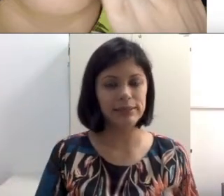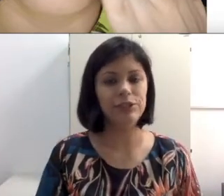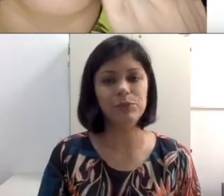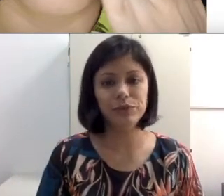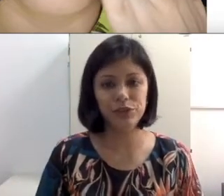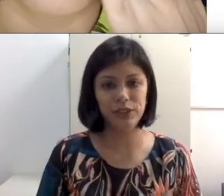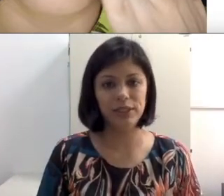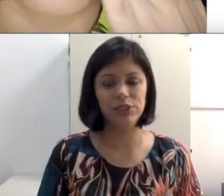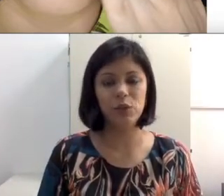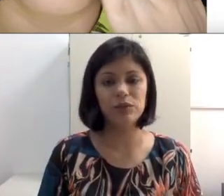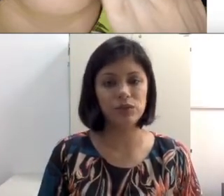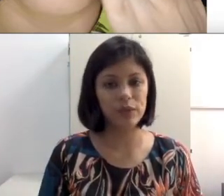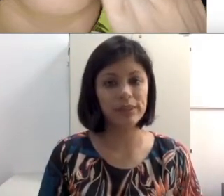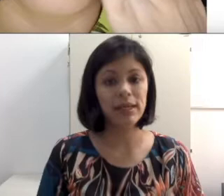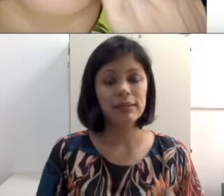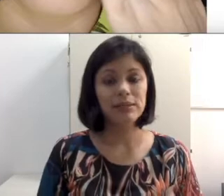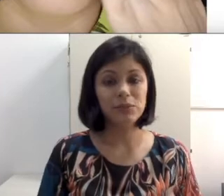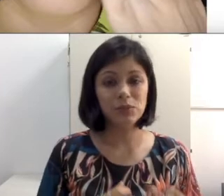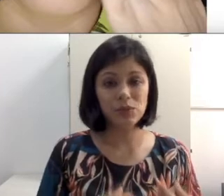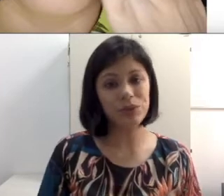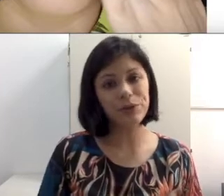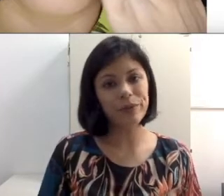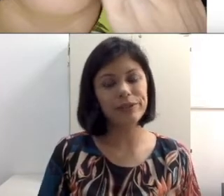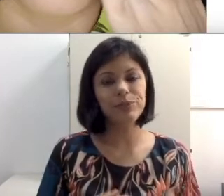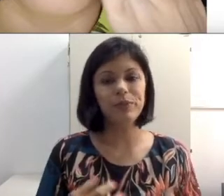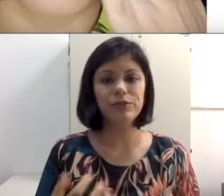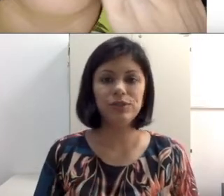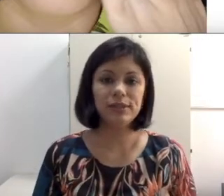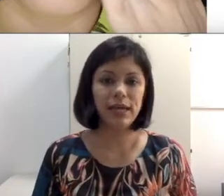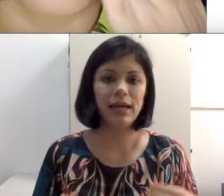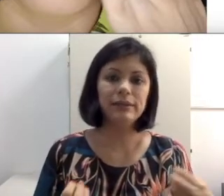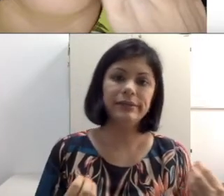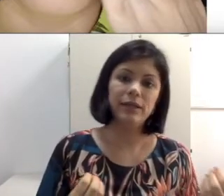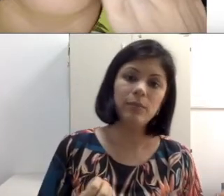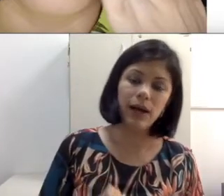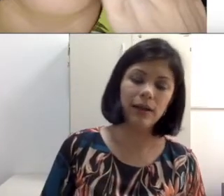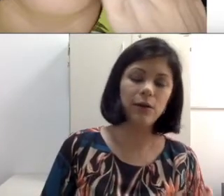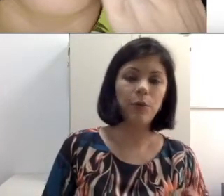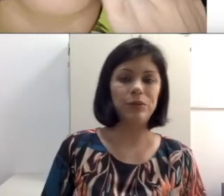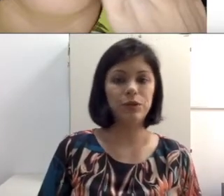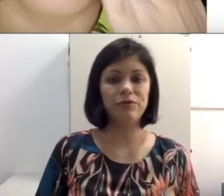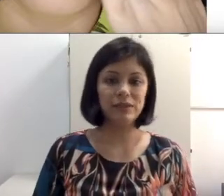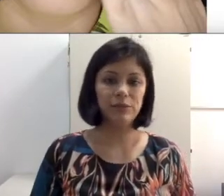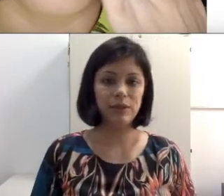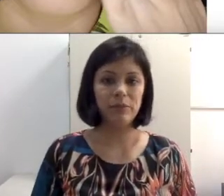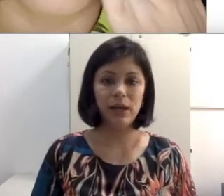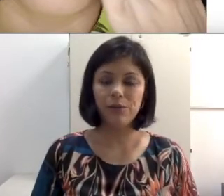Esses tipos de condições são totalmente prejudiciais para uma pessoa que faz leitura